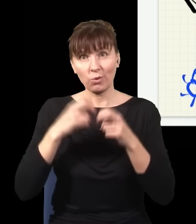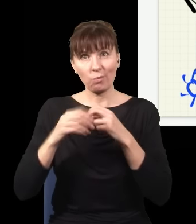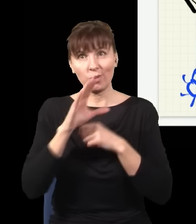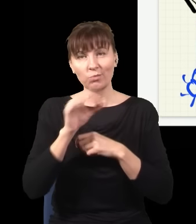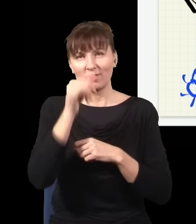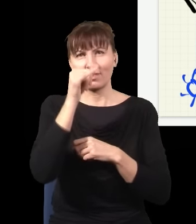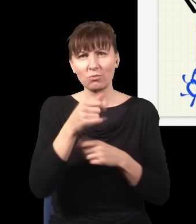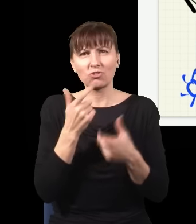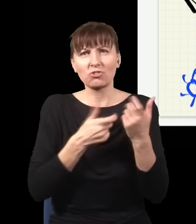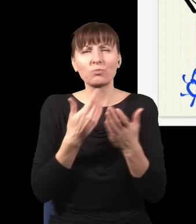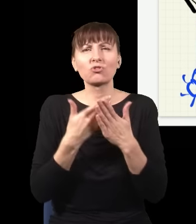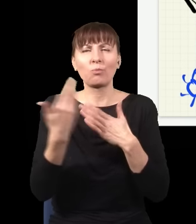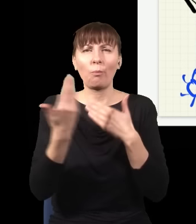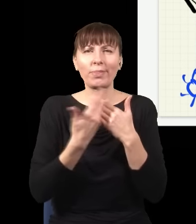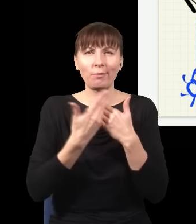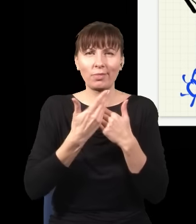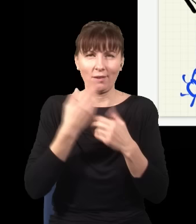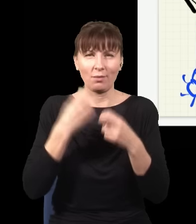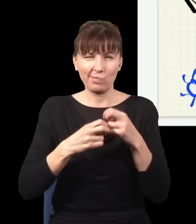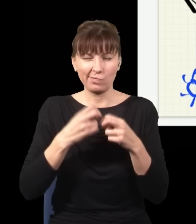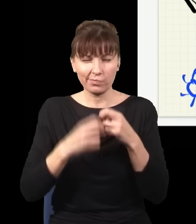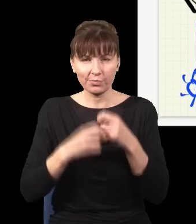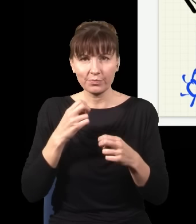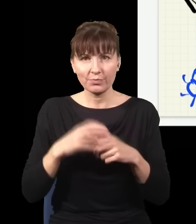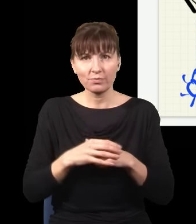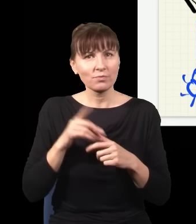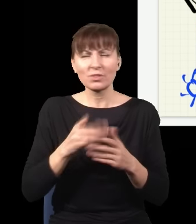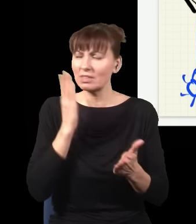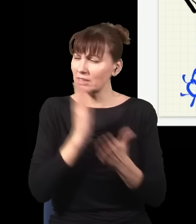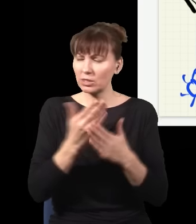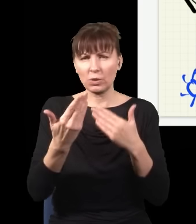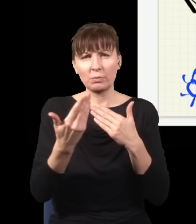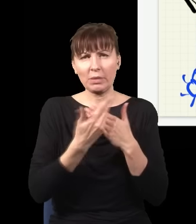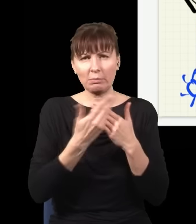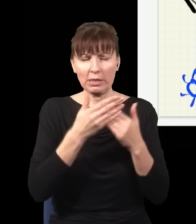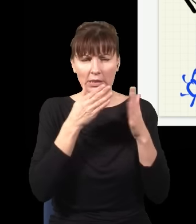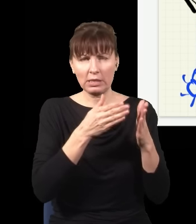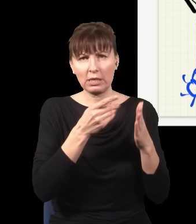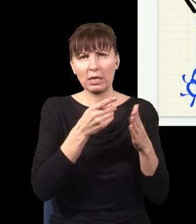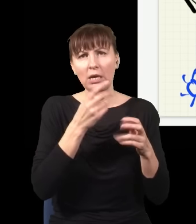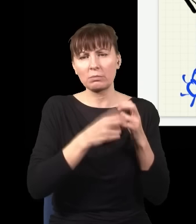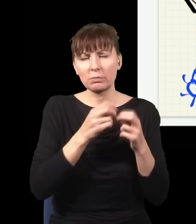dlatego że były jakieś matematyczne trudności. To są czysto matematyczne trudności, np. takie, że energie się zrobiły ujemne